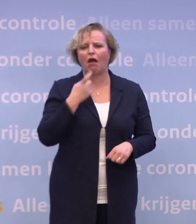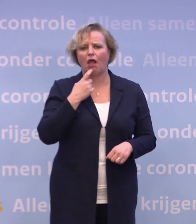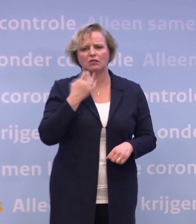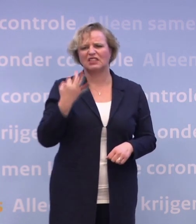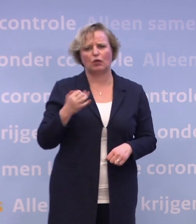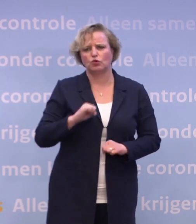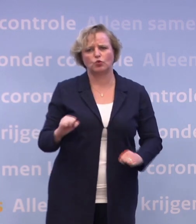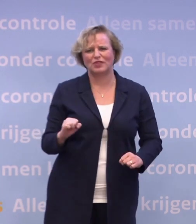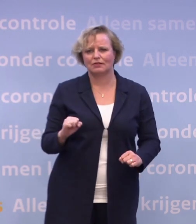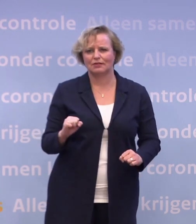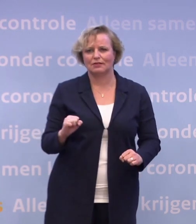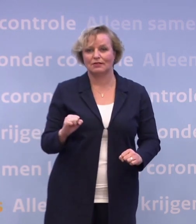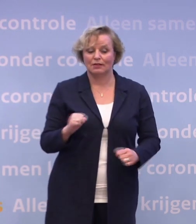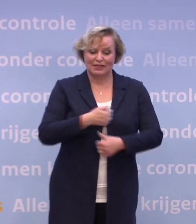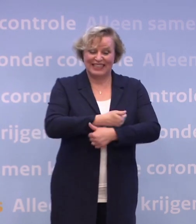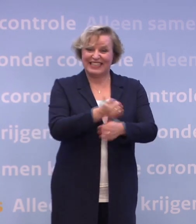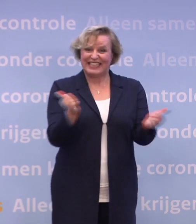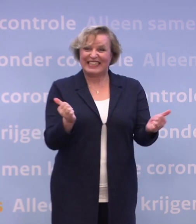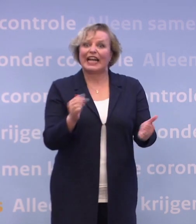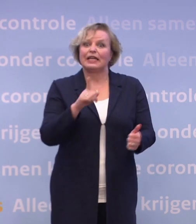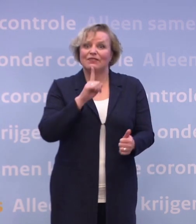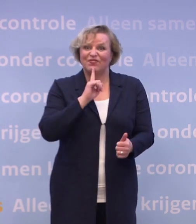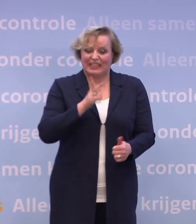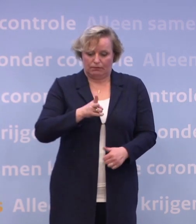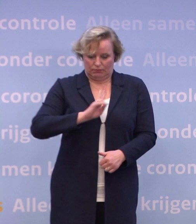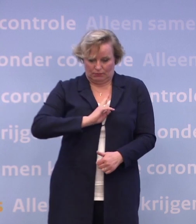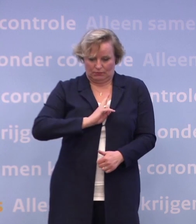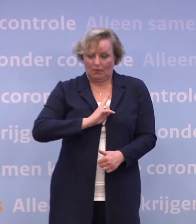...en niet iedereen die besmettelijk is, die heeft al klachten of krijgt die.